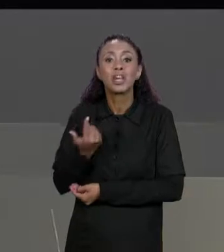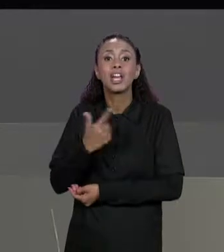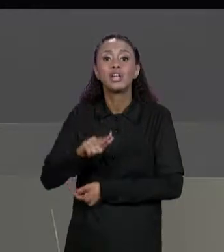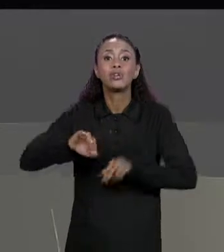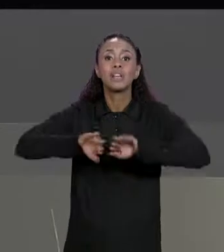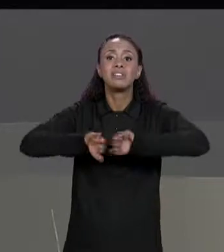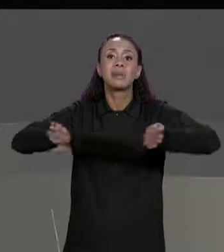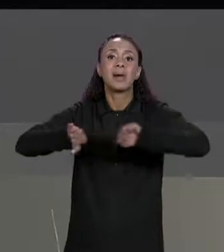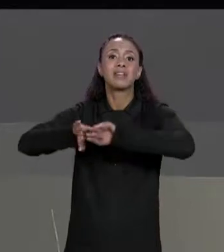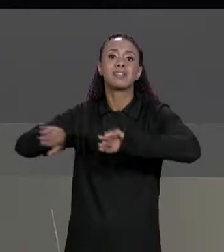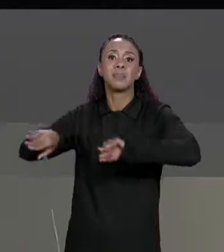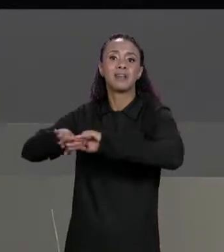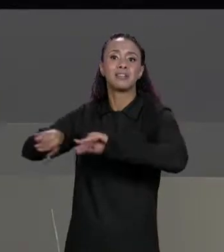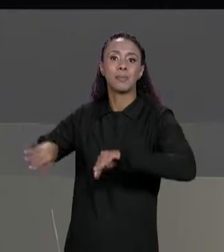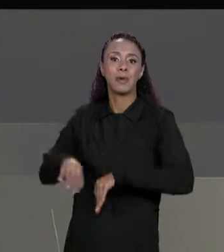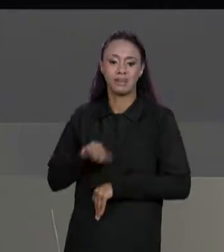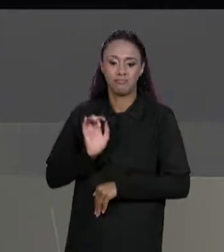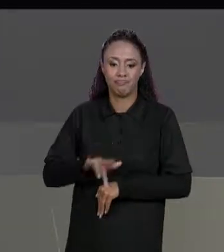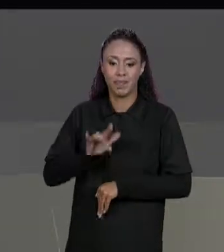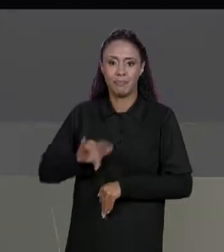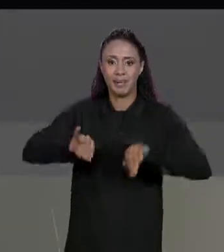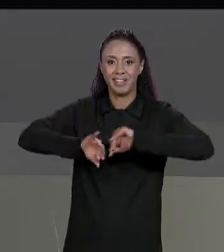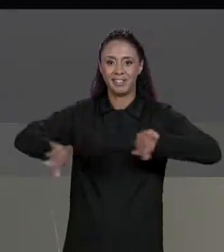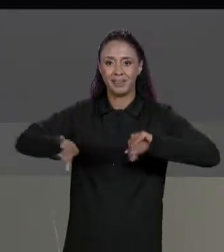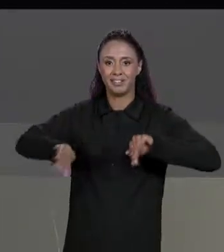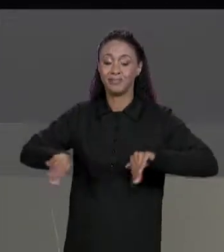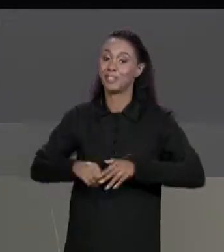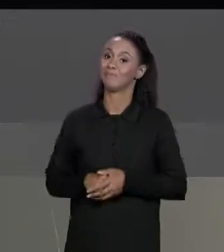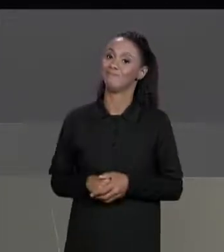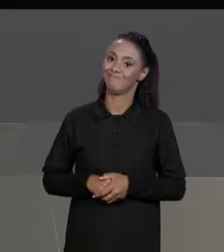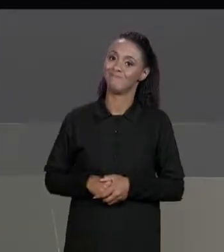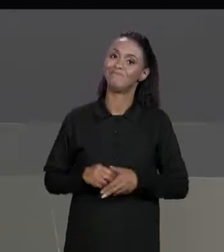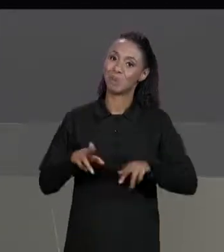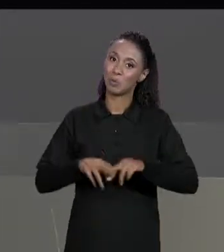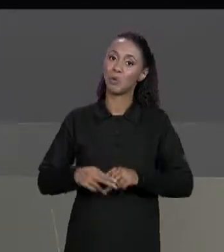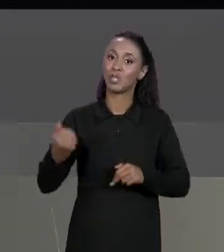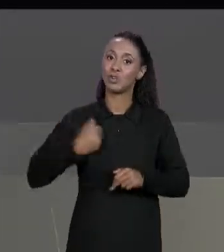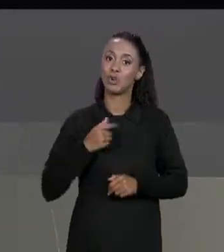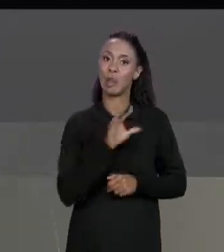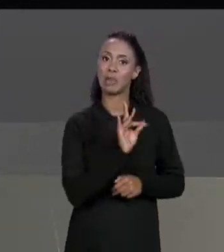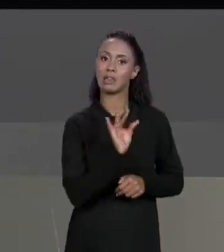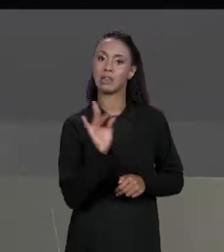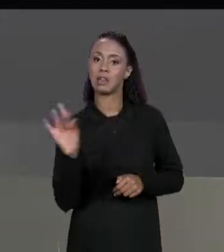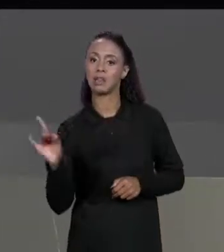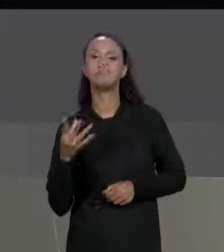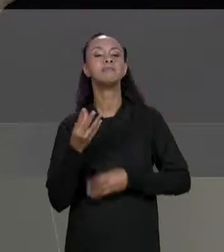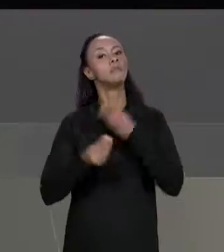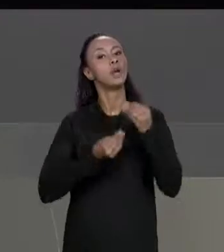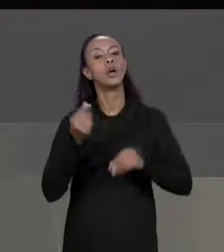OUTRO UMA LINHA DA OUTRA ENTÃO GRUDOU NÚMERO UM NO OUTRO, ENTÃO VAMOS MODIFICAR ISSO, IMPRIMIR NO ESPAÇO EM BRANCO